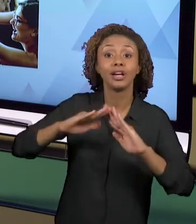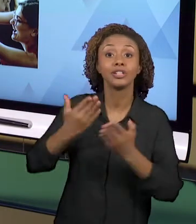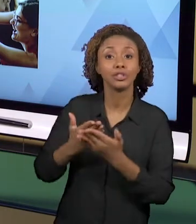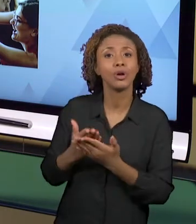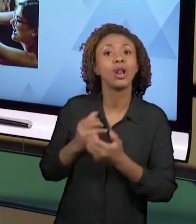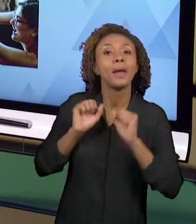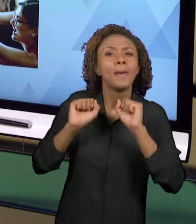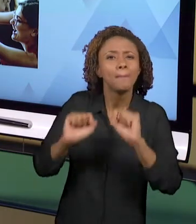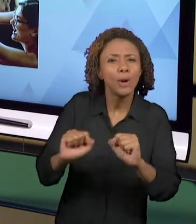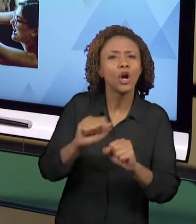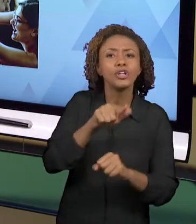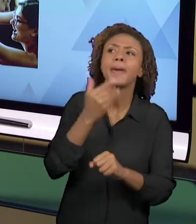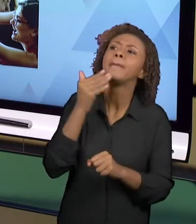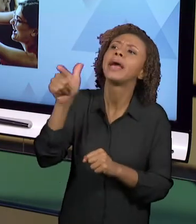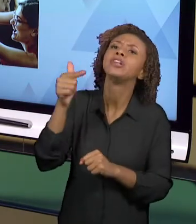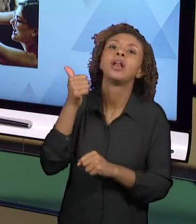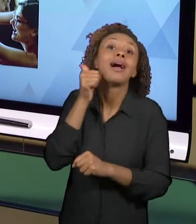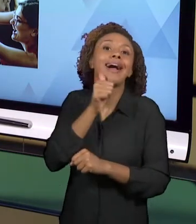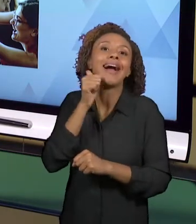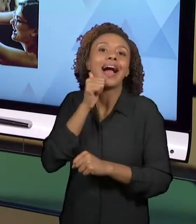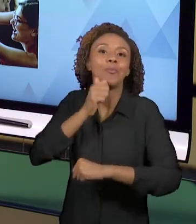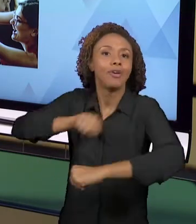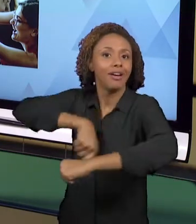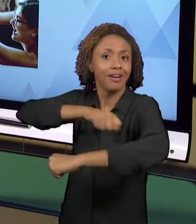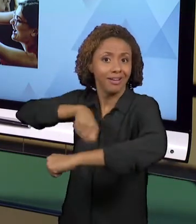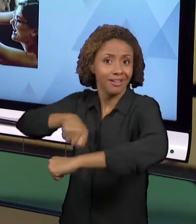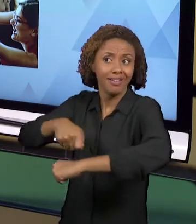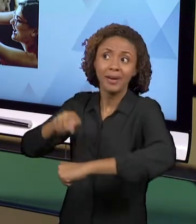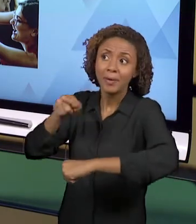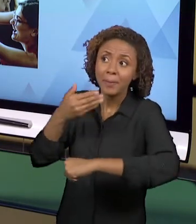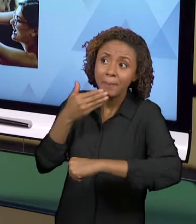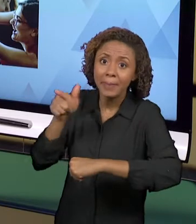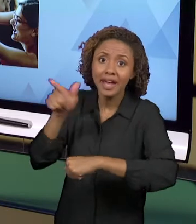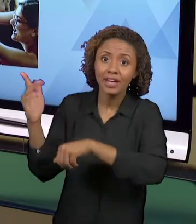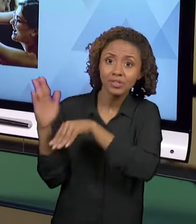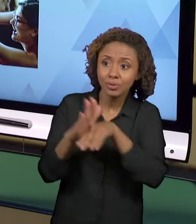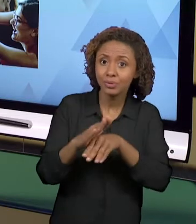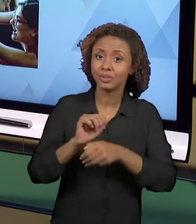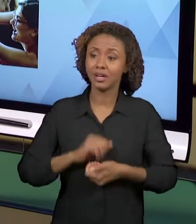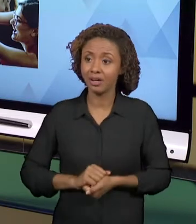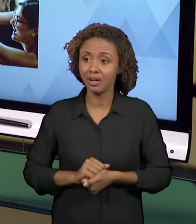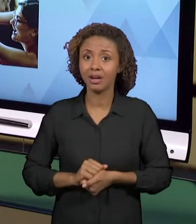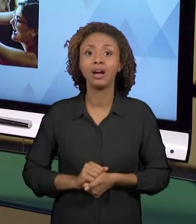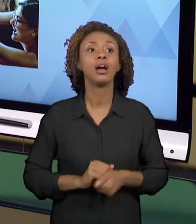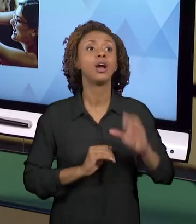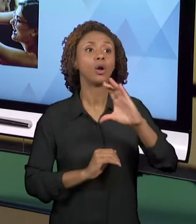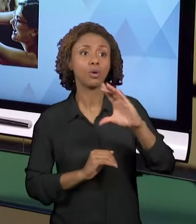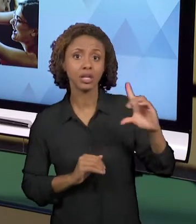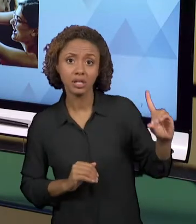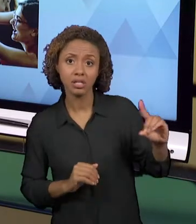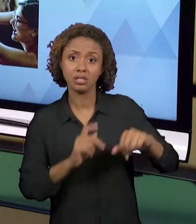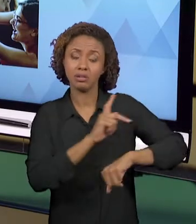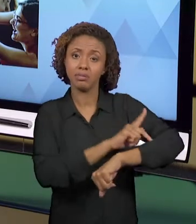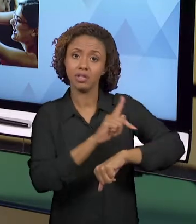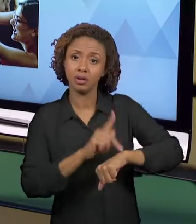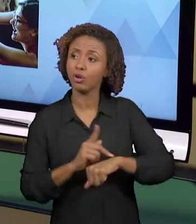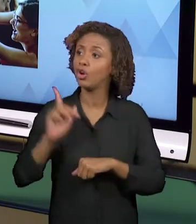PEDIR COLABORAÇÃO, PARTICIPAÇÃO DA COORDENAÇÃO PEDAGÓGICA, DA DIREÇÃO DA ESCOLA, DOS PAIS DOS